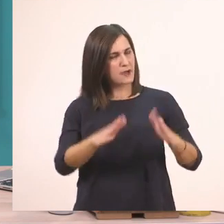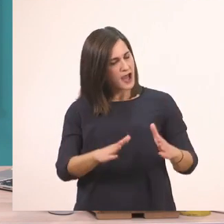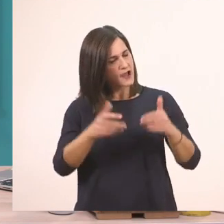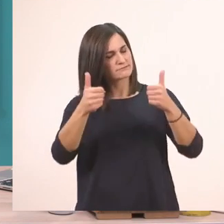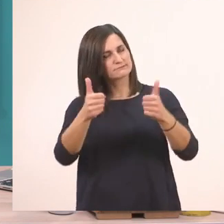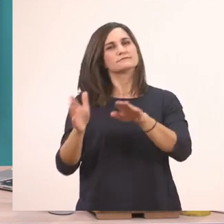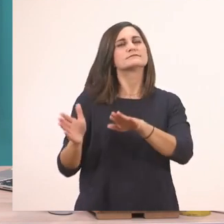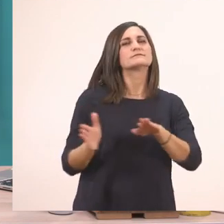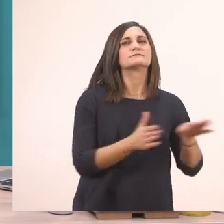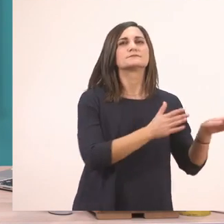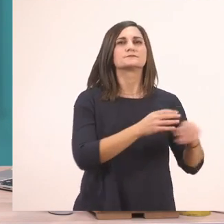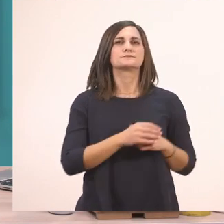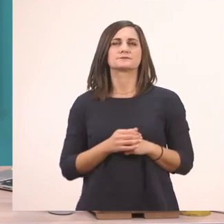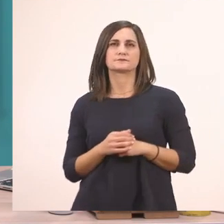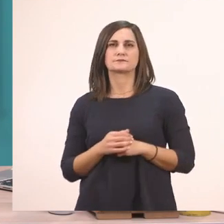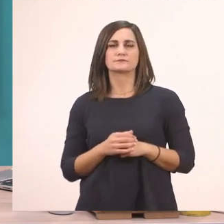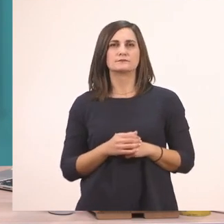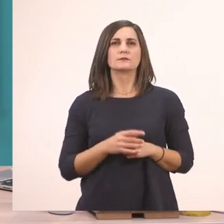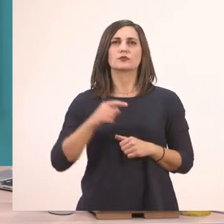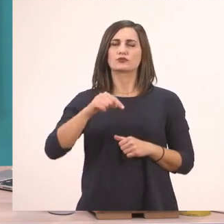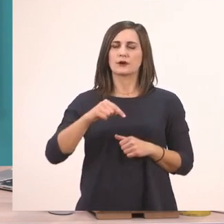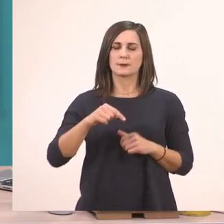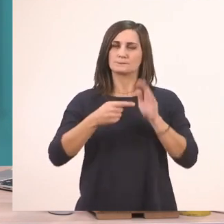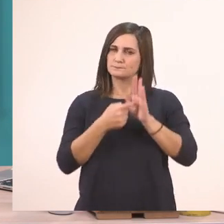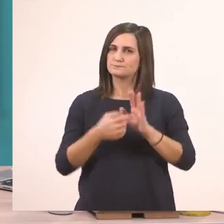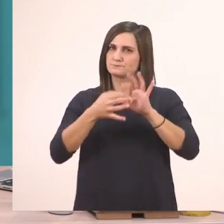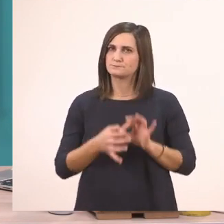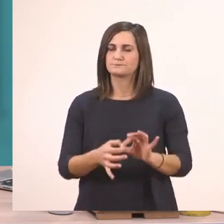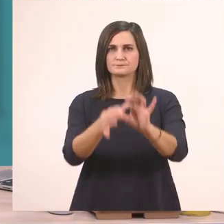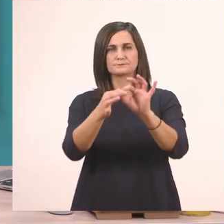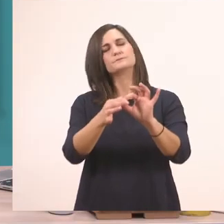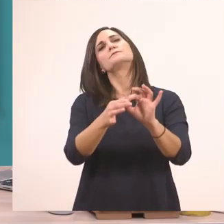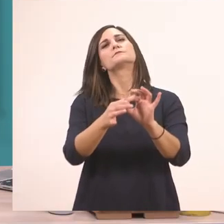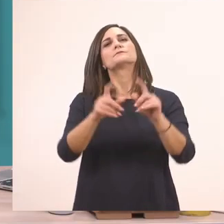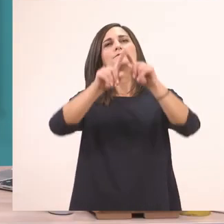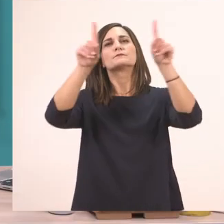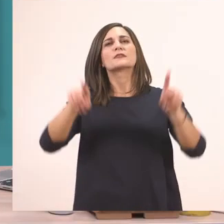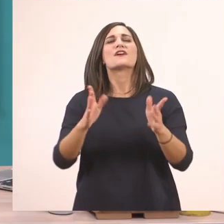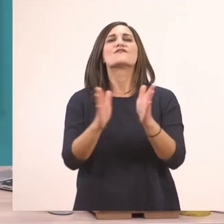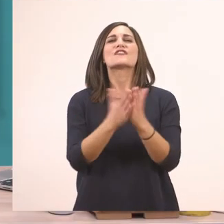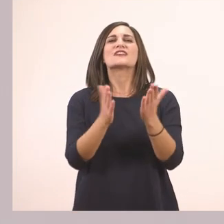να δούμε παρακάτω. Στο διαδραστικό βιβλίο θα πάμε τώρα.